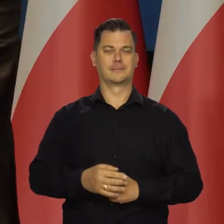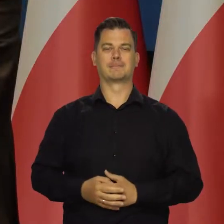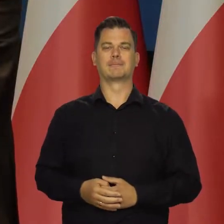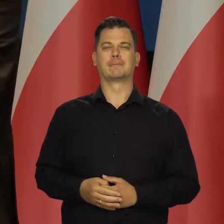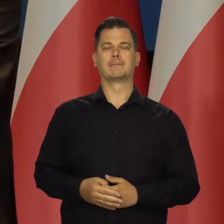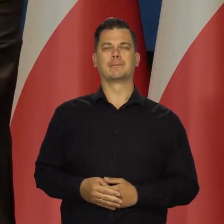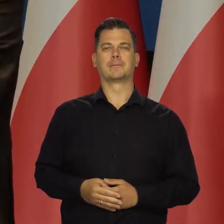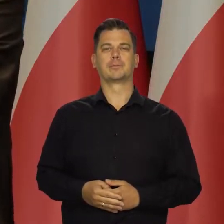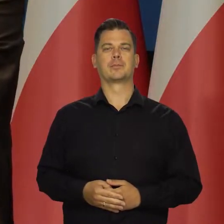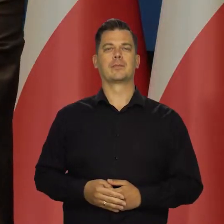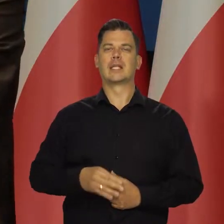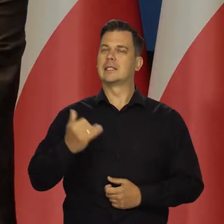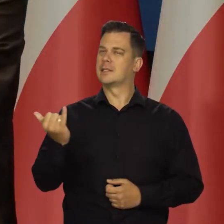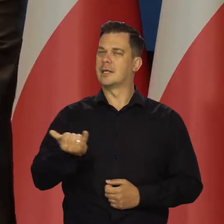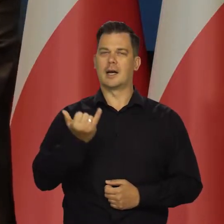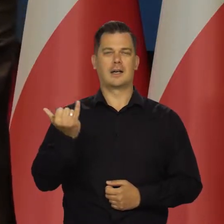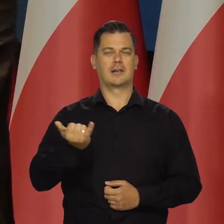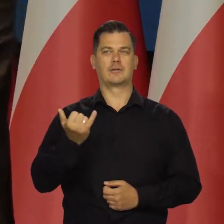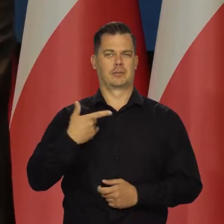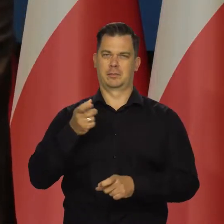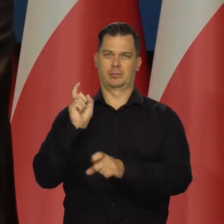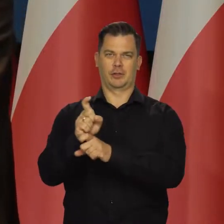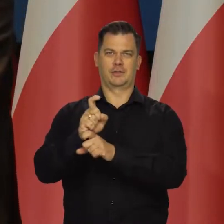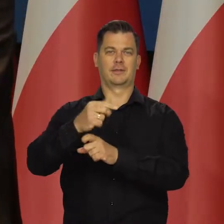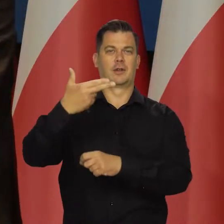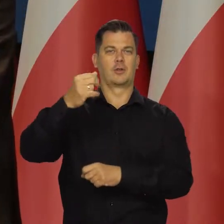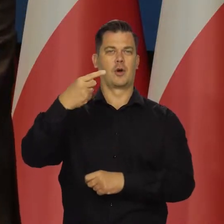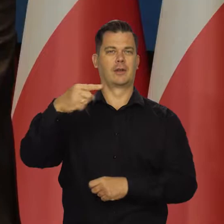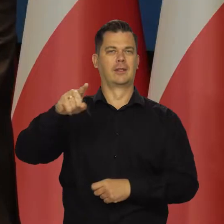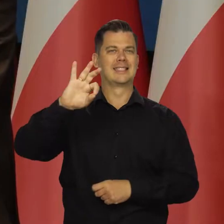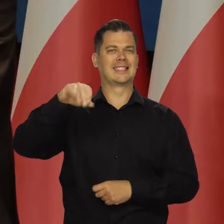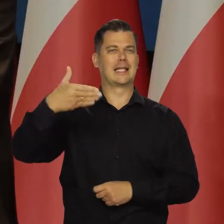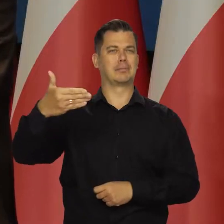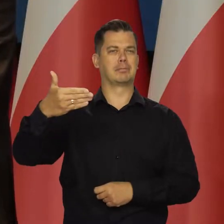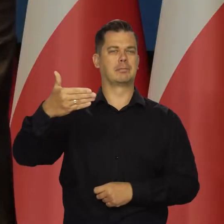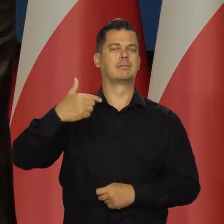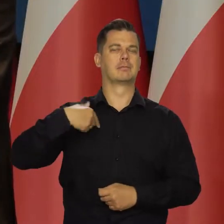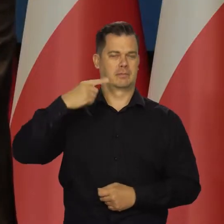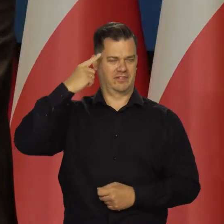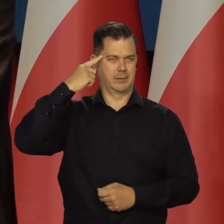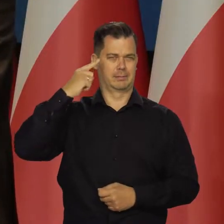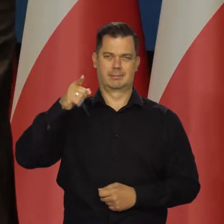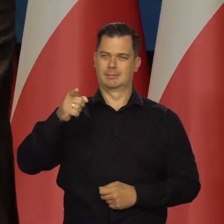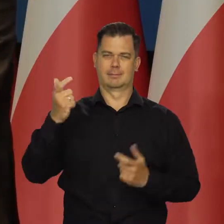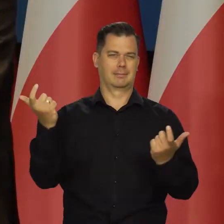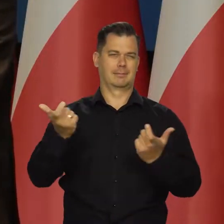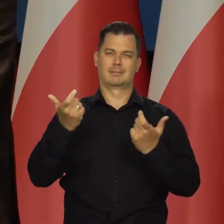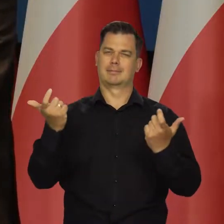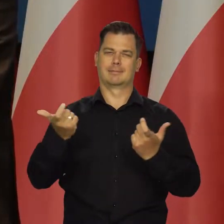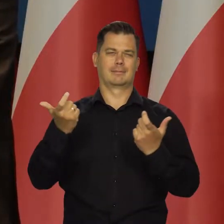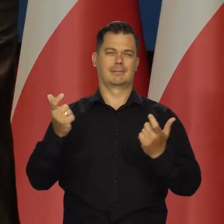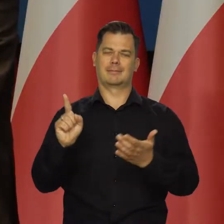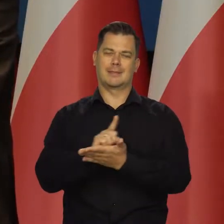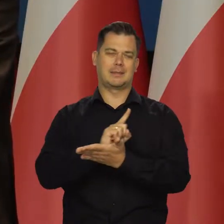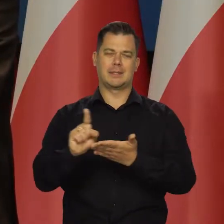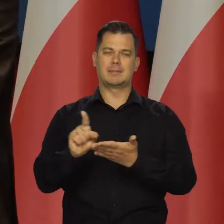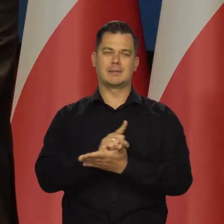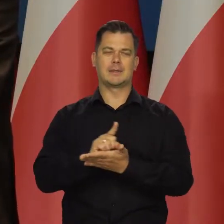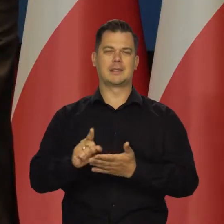Zawsze byliśmy przeciwnikiem budowy Nord Streamu, jak Państwo wiedzą bo wiemy i wiedzieliśmy, czym to się może skończyć.